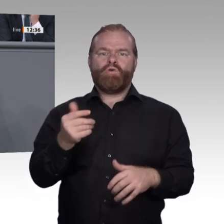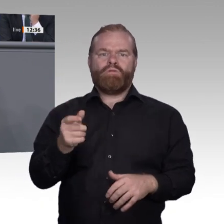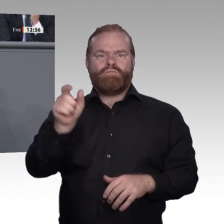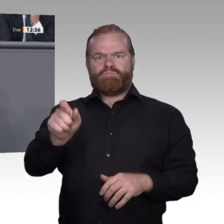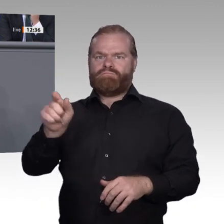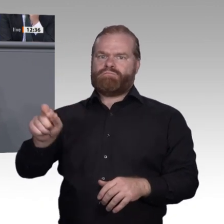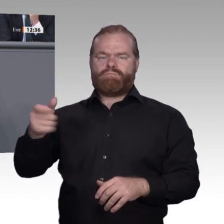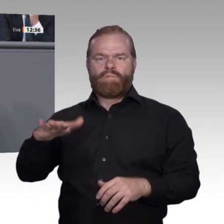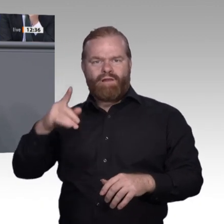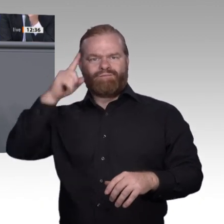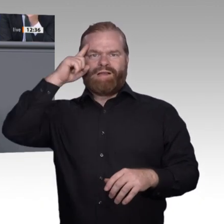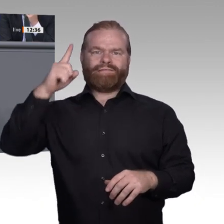innerhalb der Ausbildung gestärkt wird.